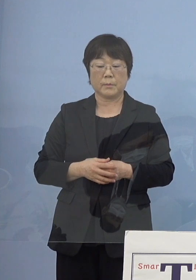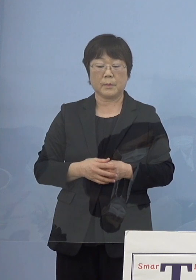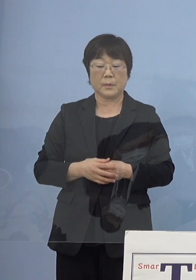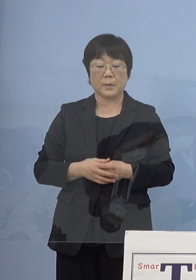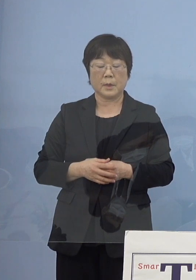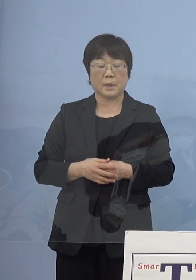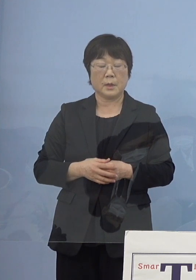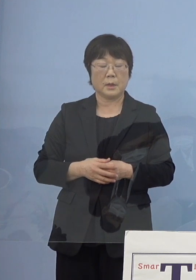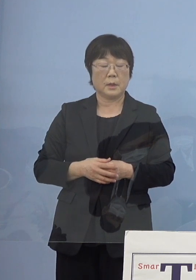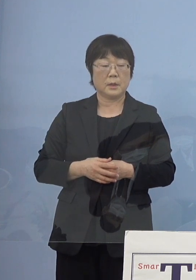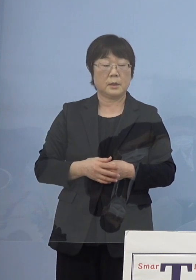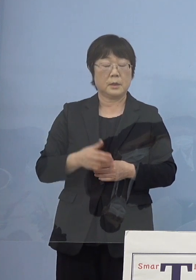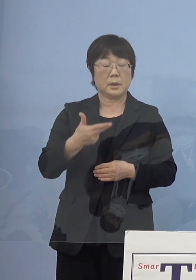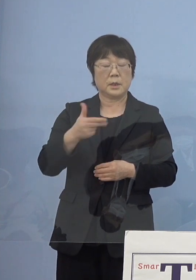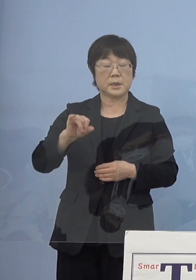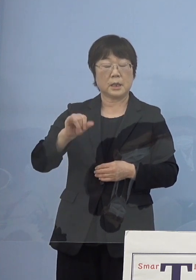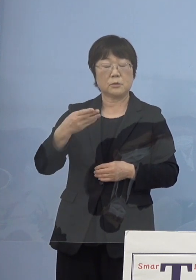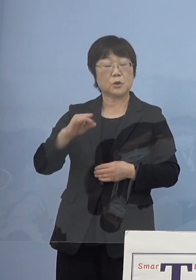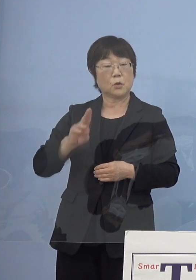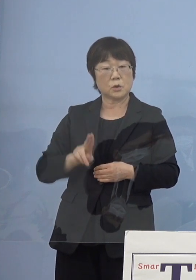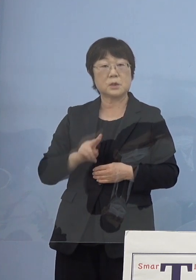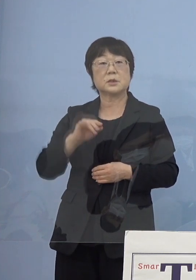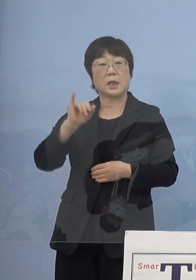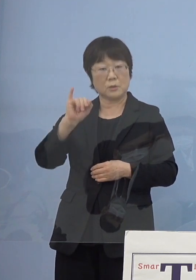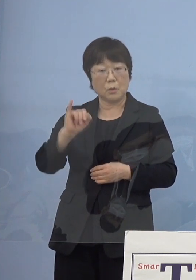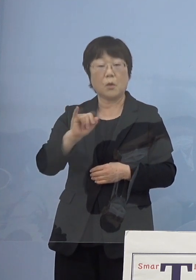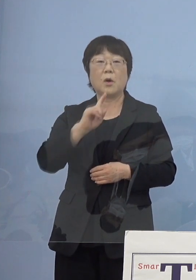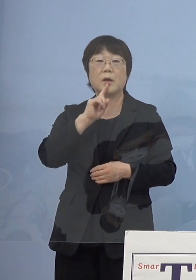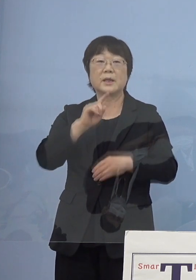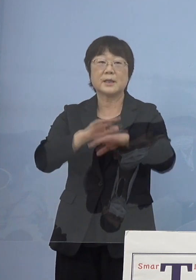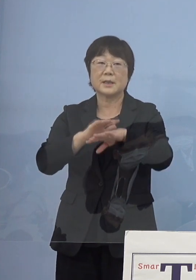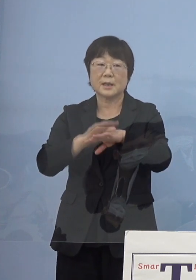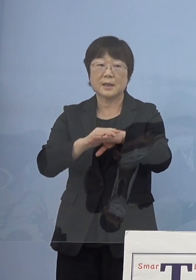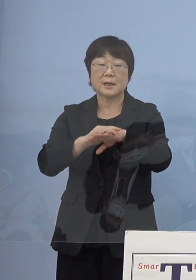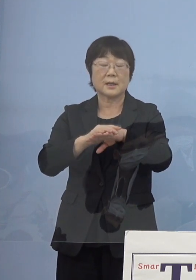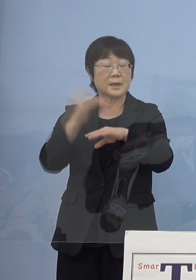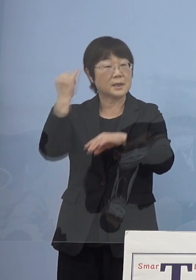何か印象に残っているのはありますか 知事の中で何か言われたとかあれば